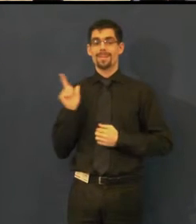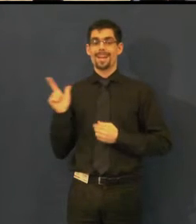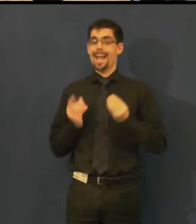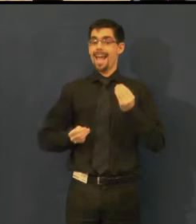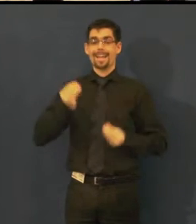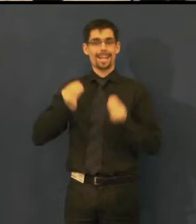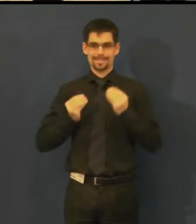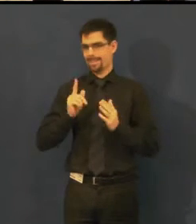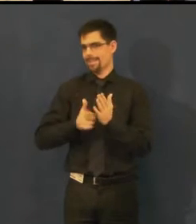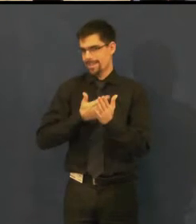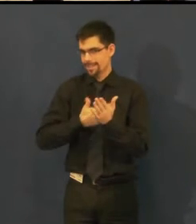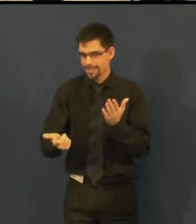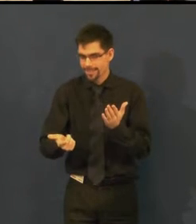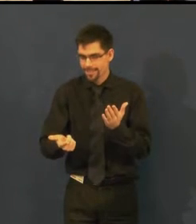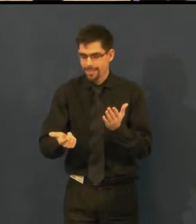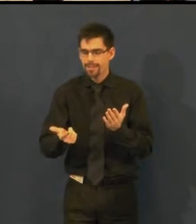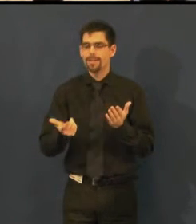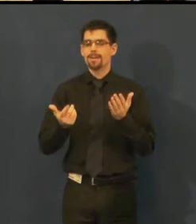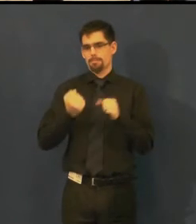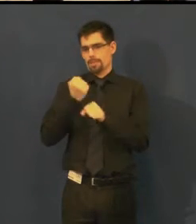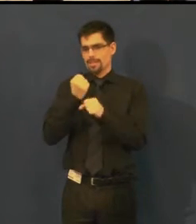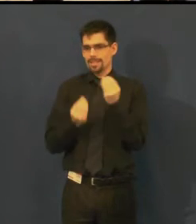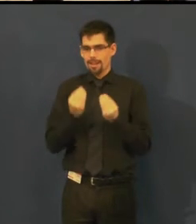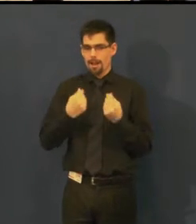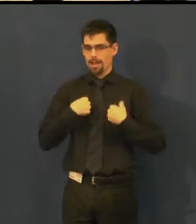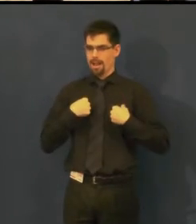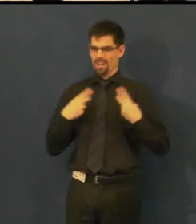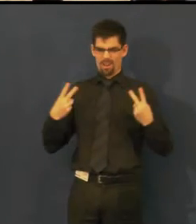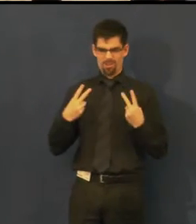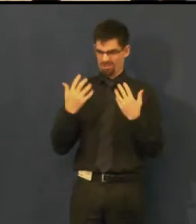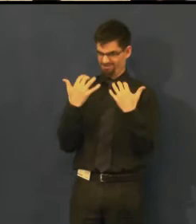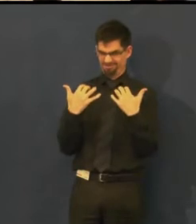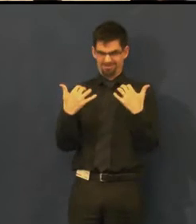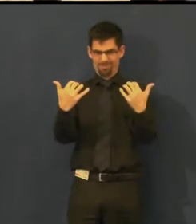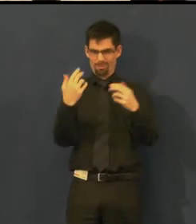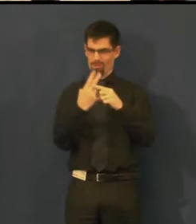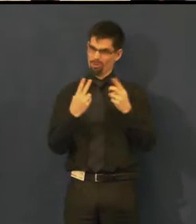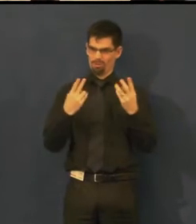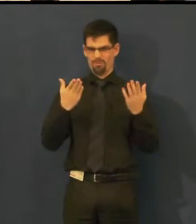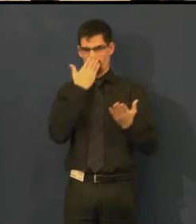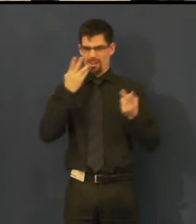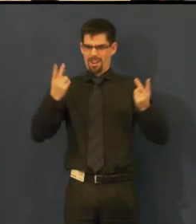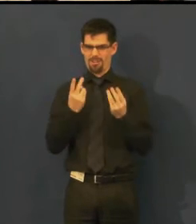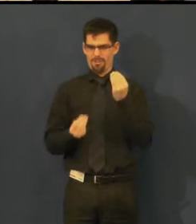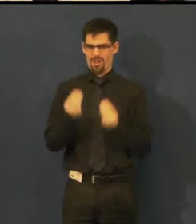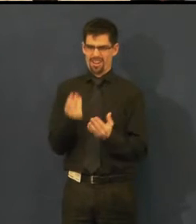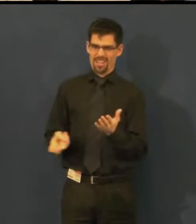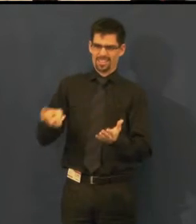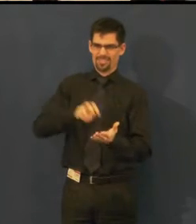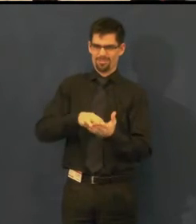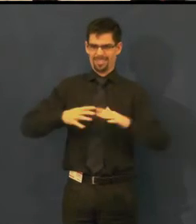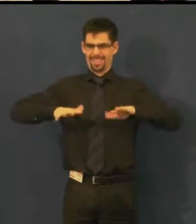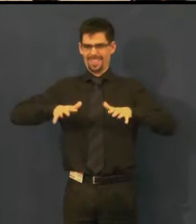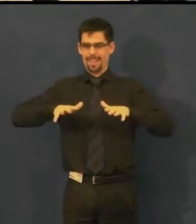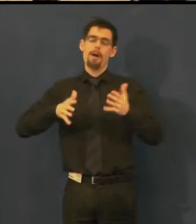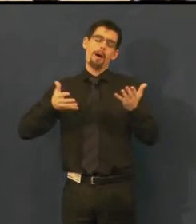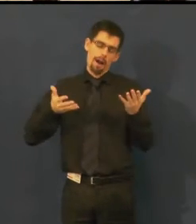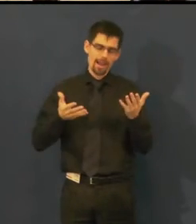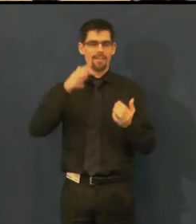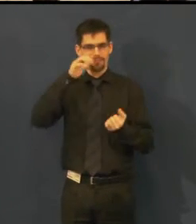i když se tak já momentálně cítím, ale společně to snad zvládneme.